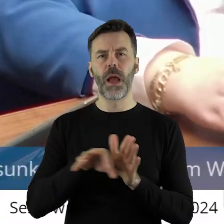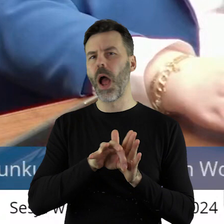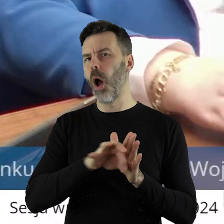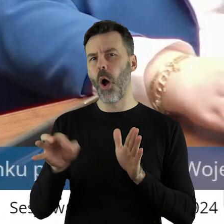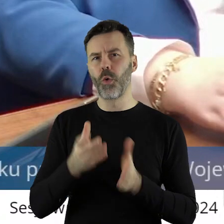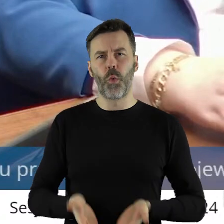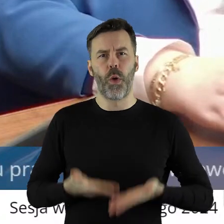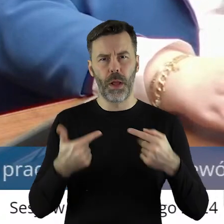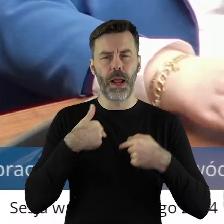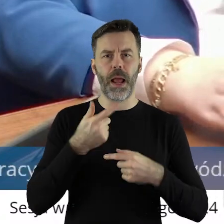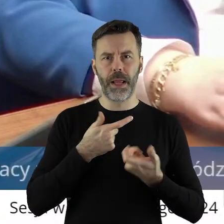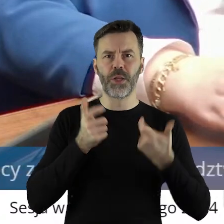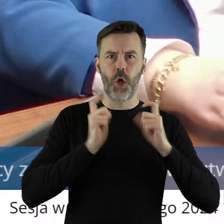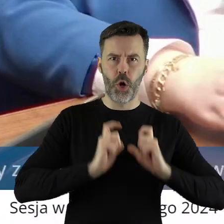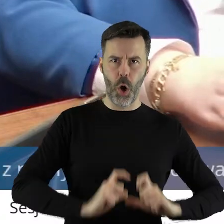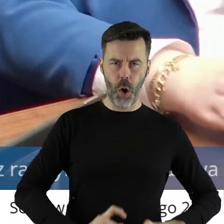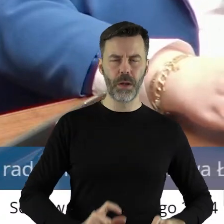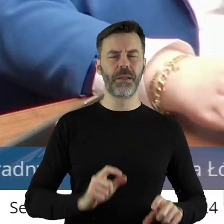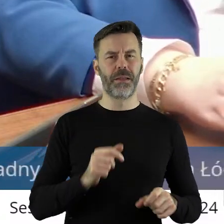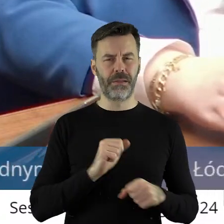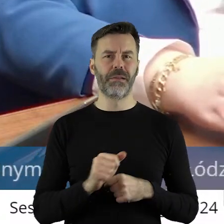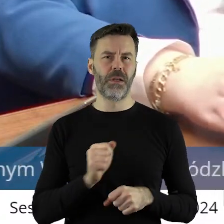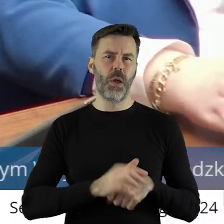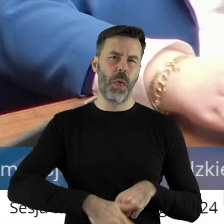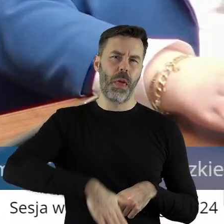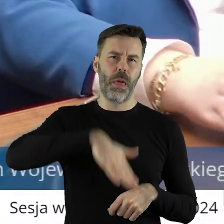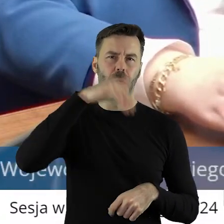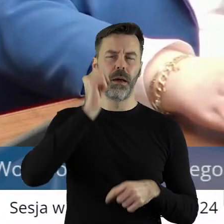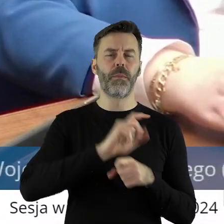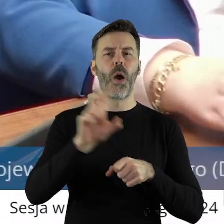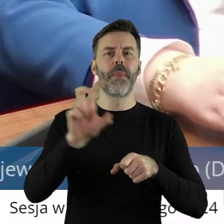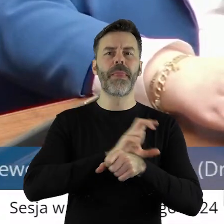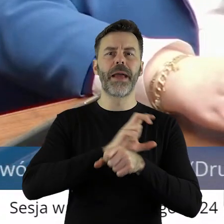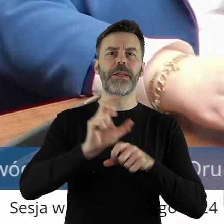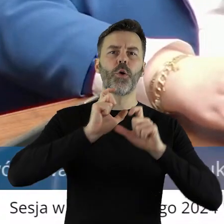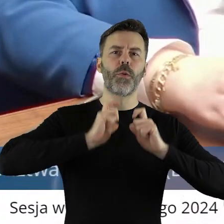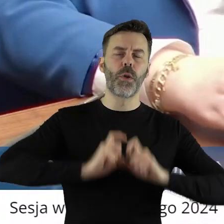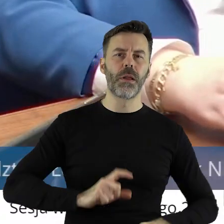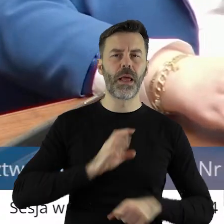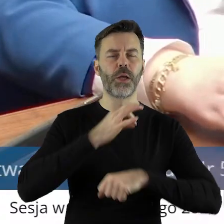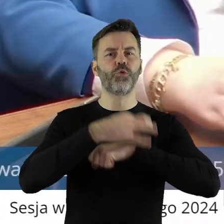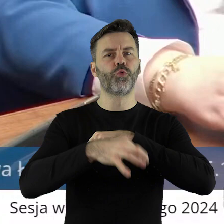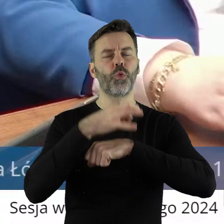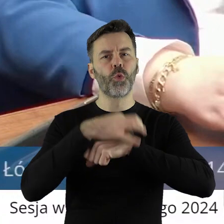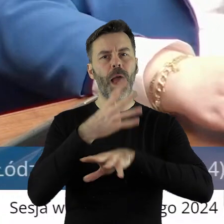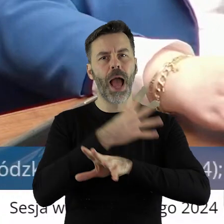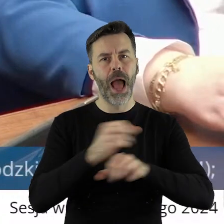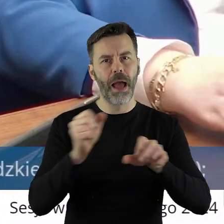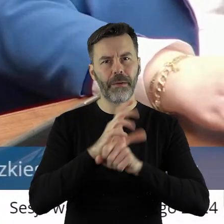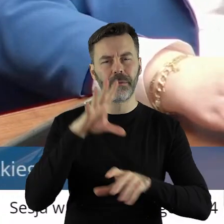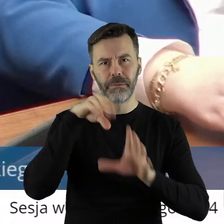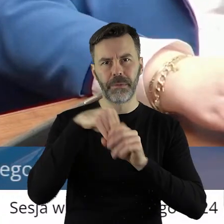od 1989 prowadzę gospodarstwo rolne, skończyłem technikum rolnicze, skończyłem studia rolnicze,